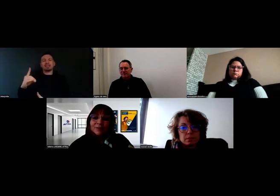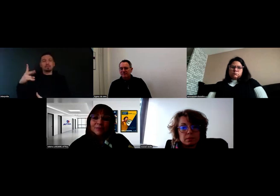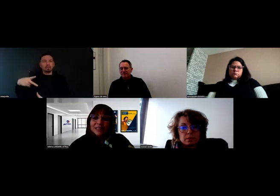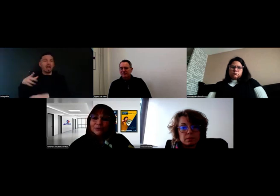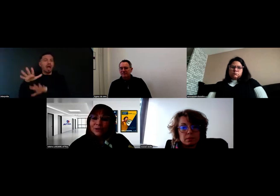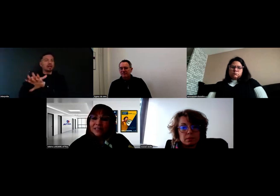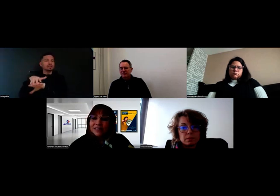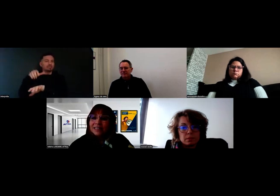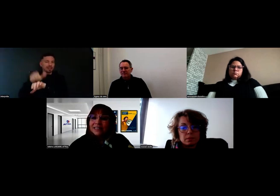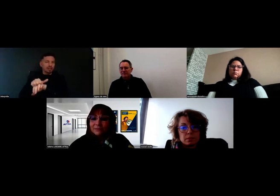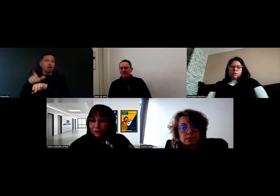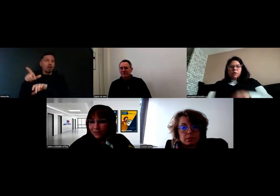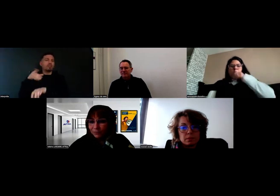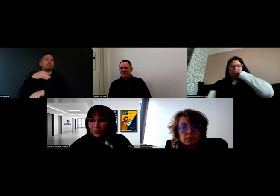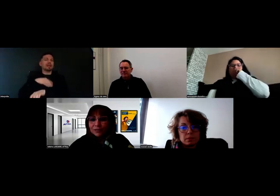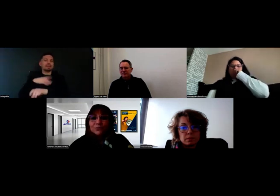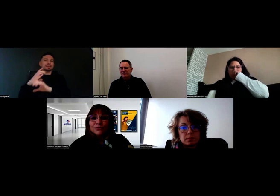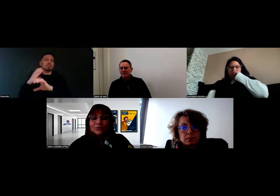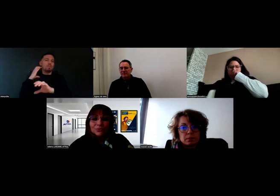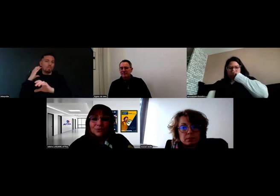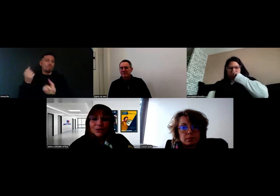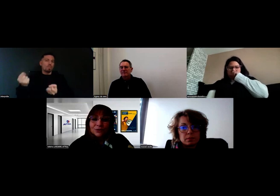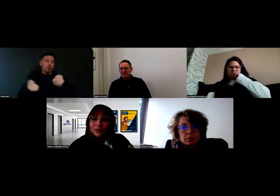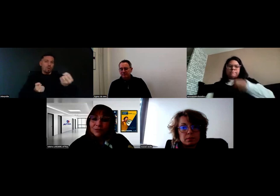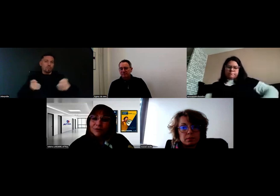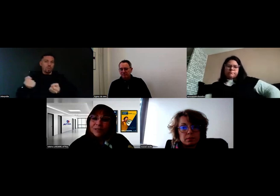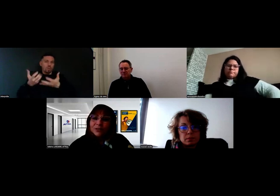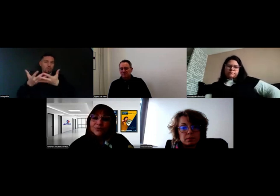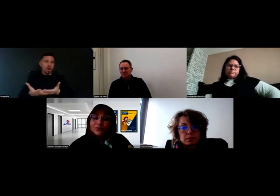L'objectif aussi, c'était de les informer de l'inclusion de Will en formation,